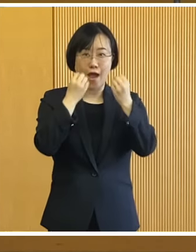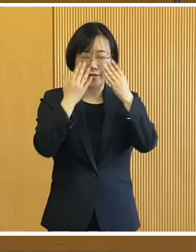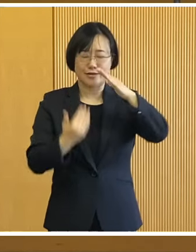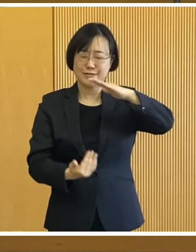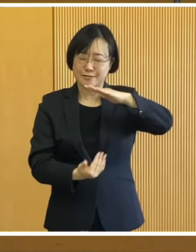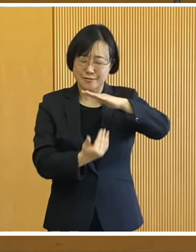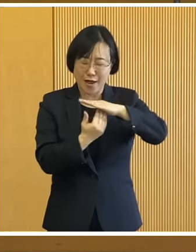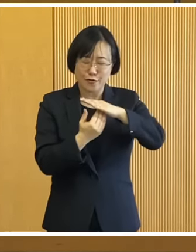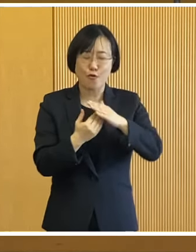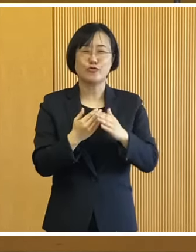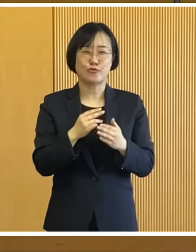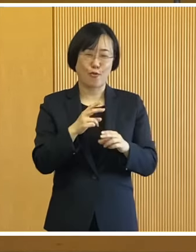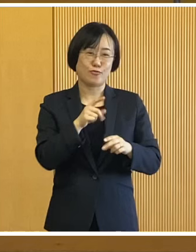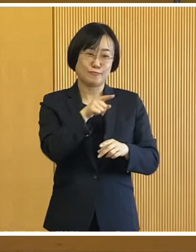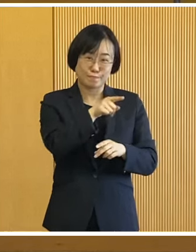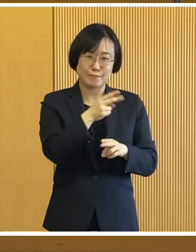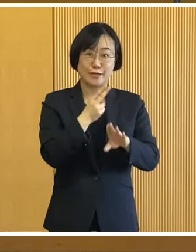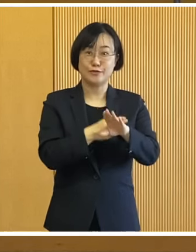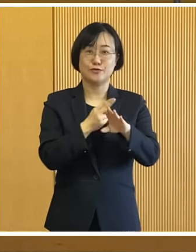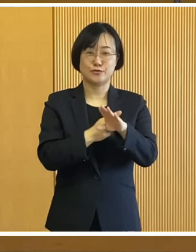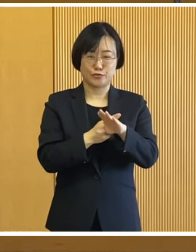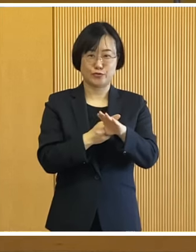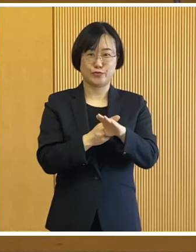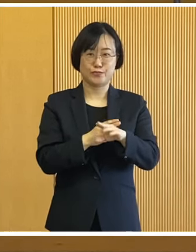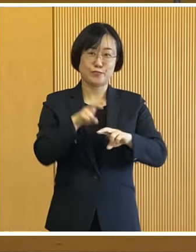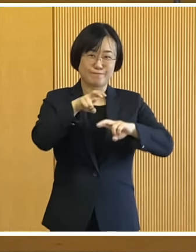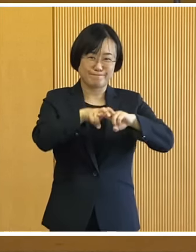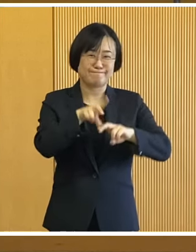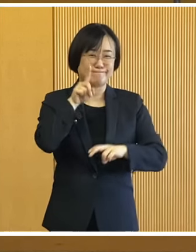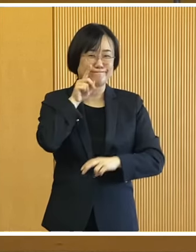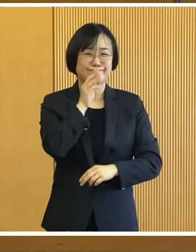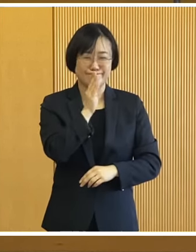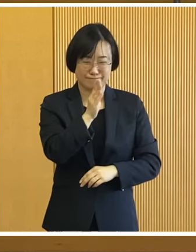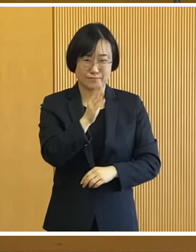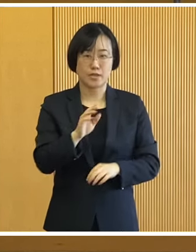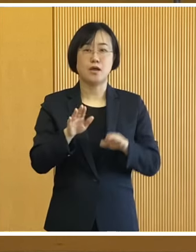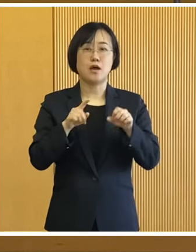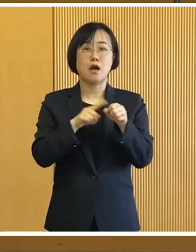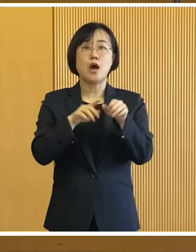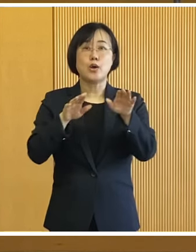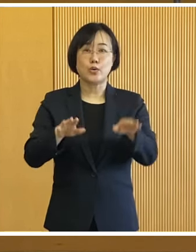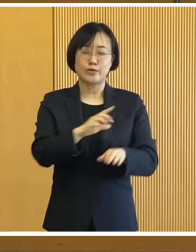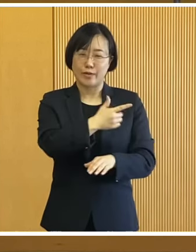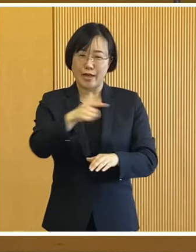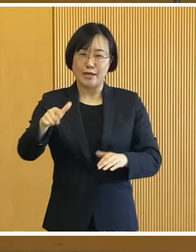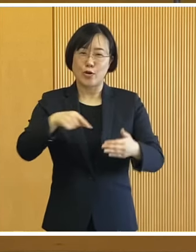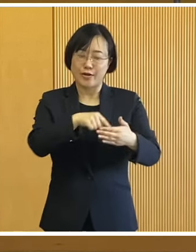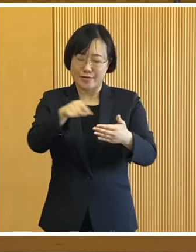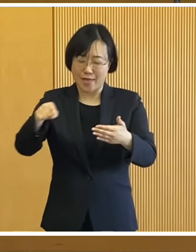間近で体験していただきたいと思います 今年も様々なイベントが